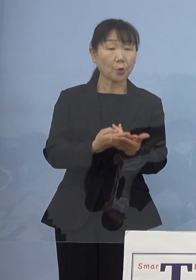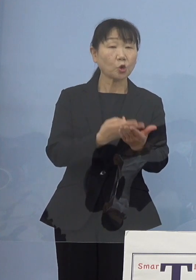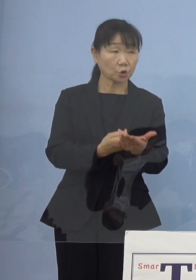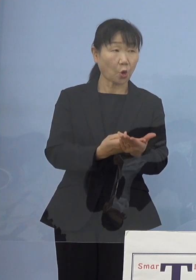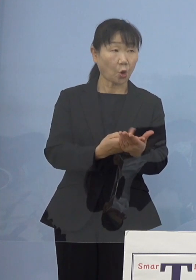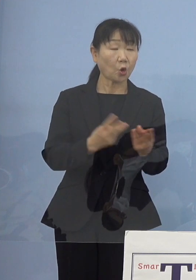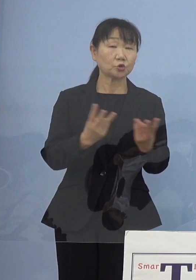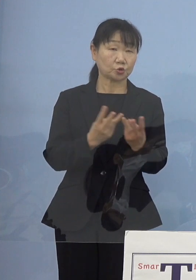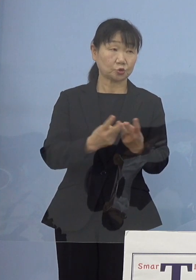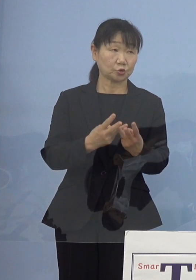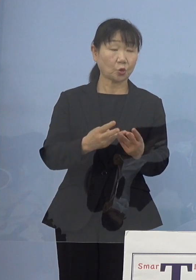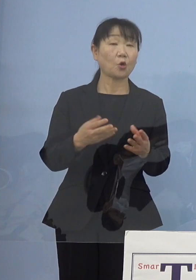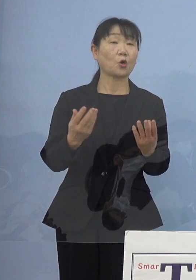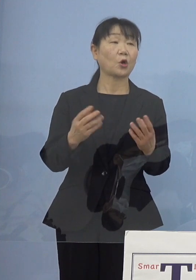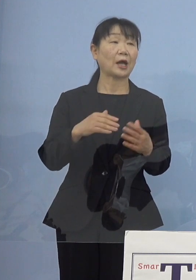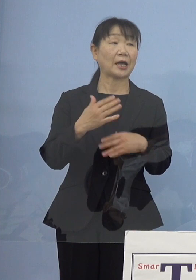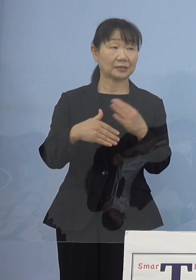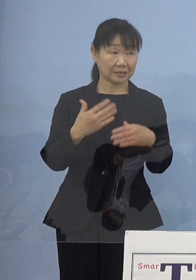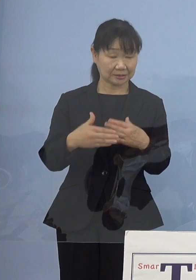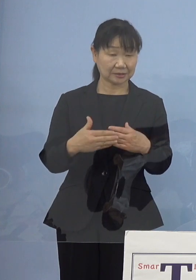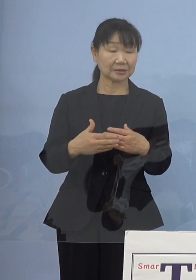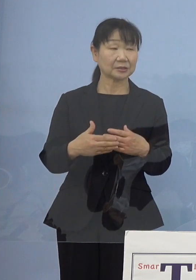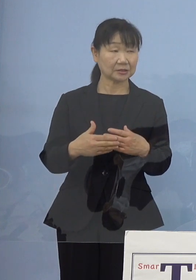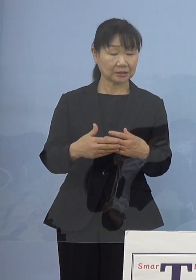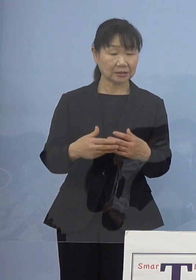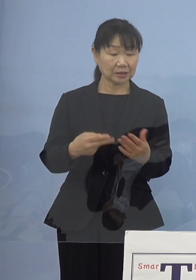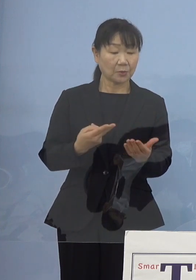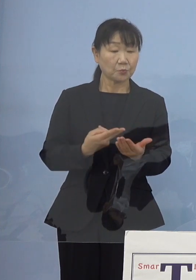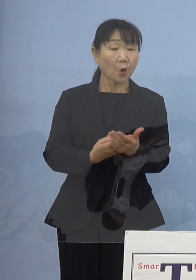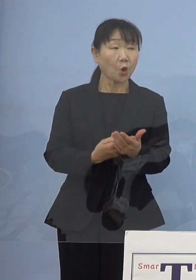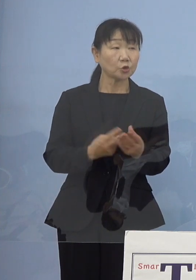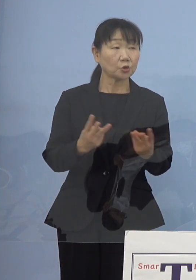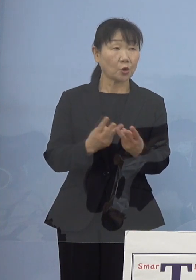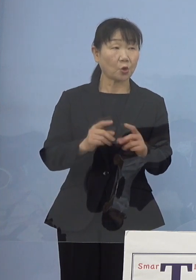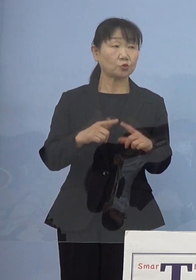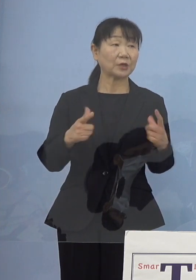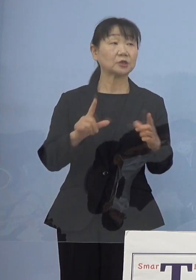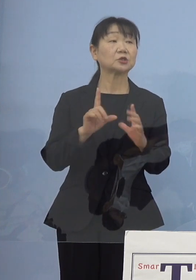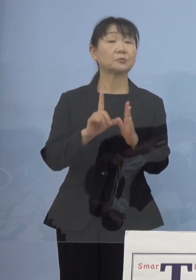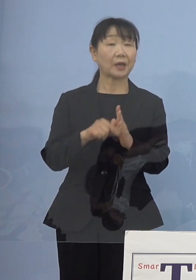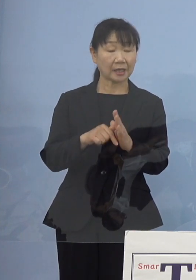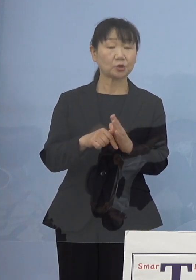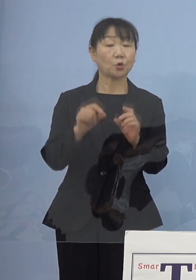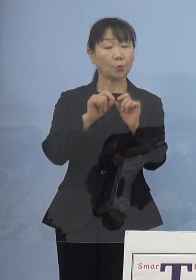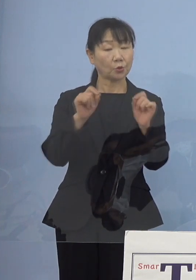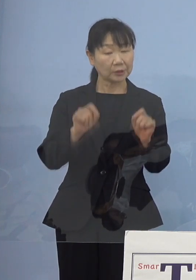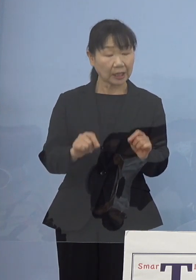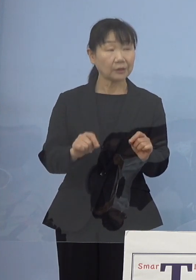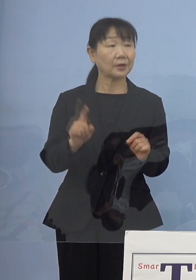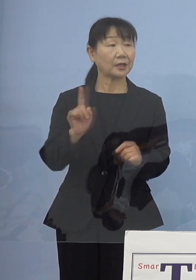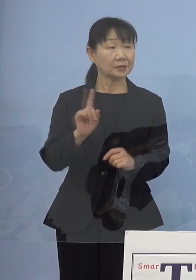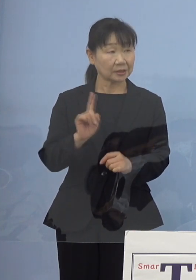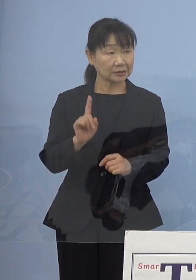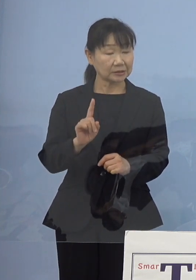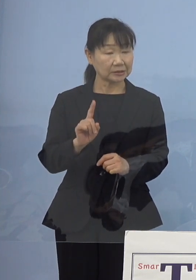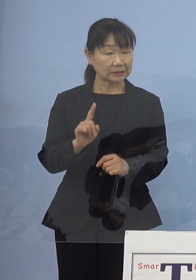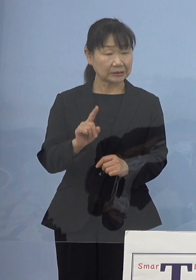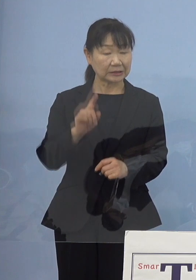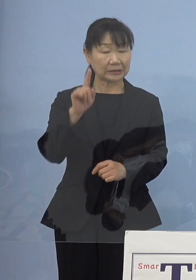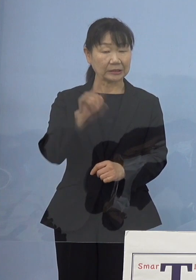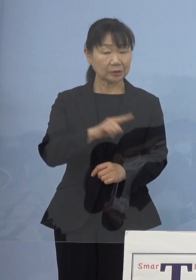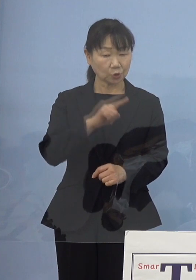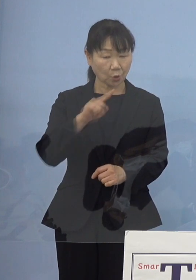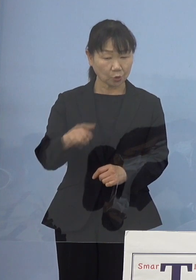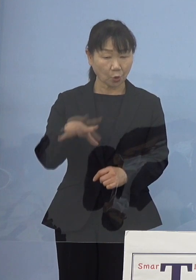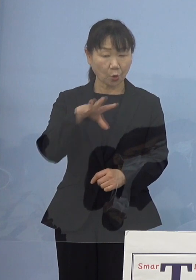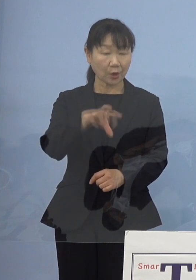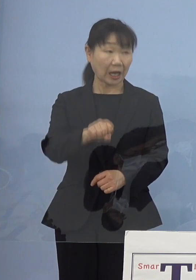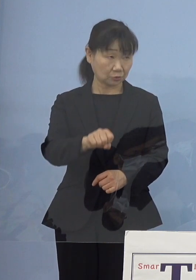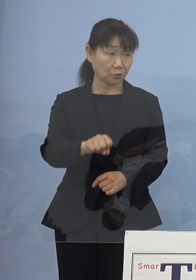病床を増やす場合やはり1番問題になるのは 人員の確保だと思うんですけれども